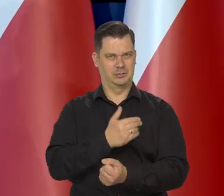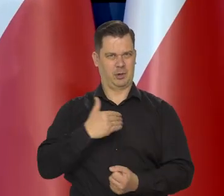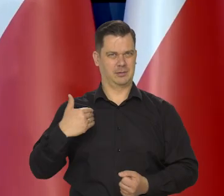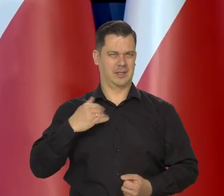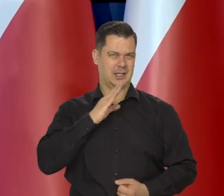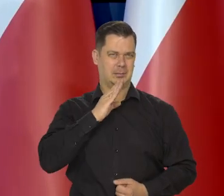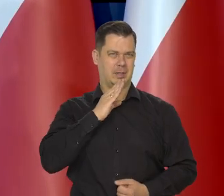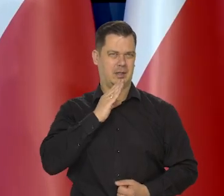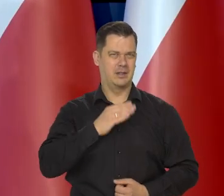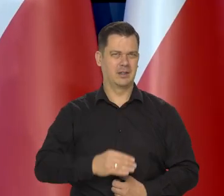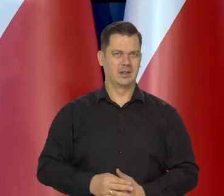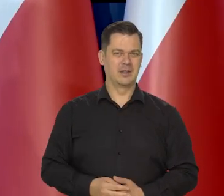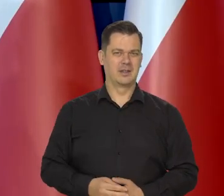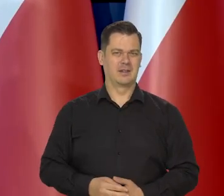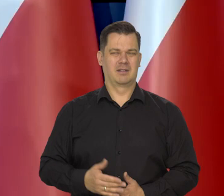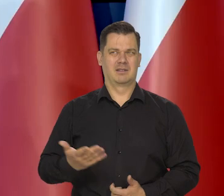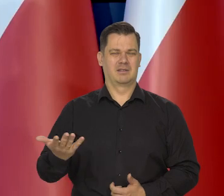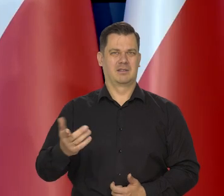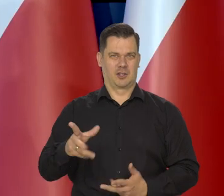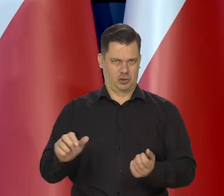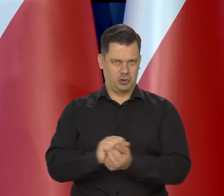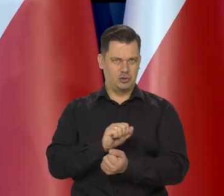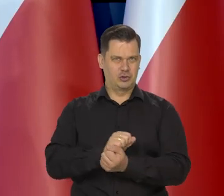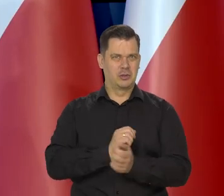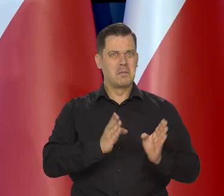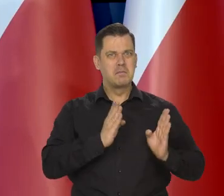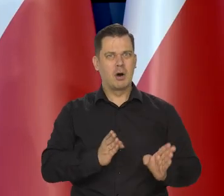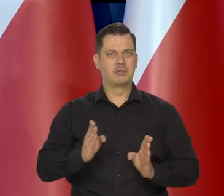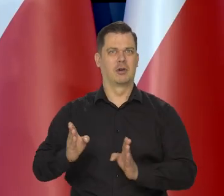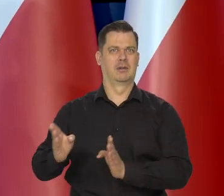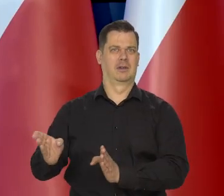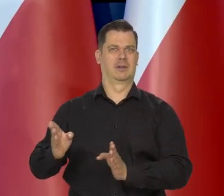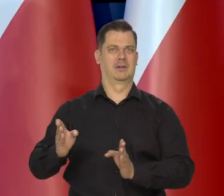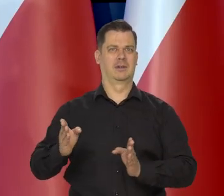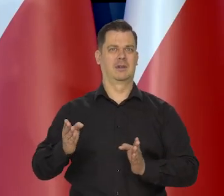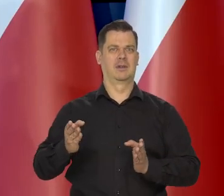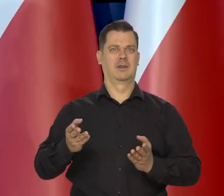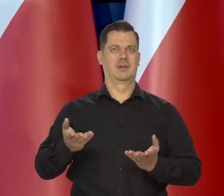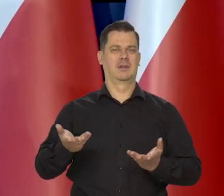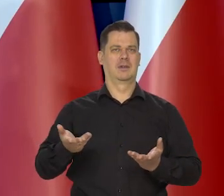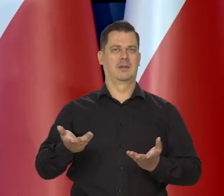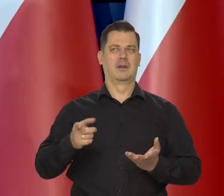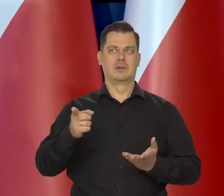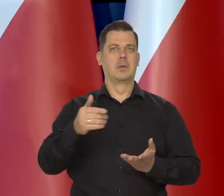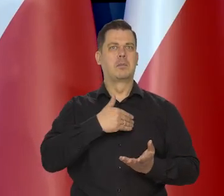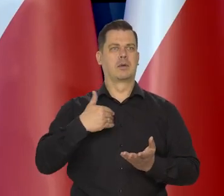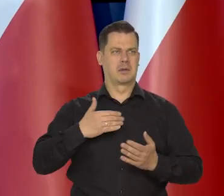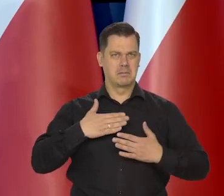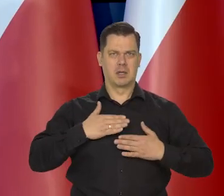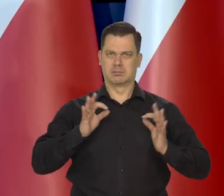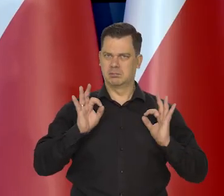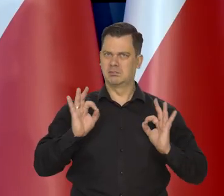Czy z chęcią zaszkodzenia ładowi, który w Polsce istnieje.